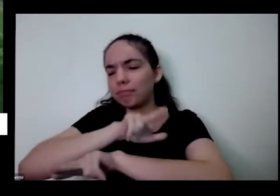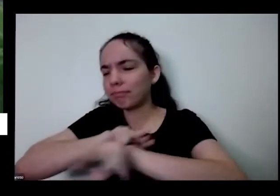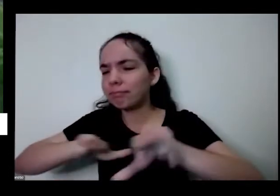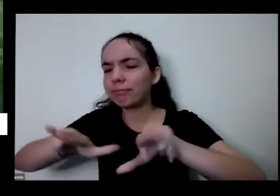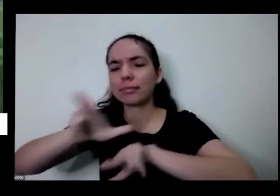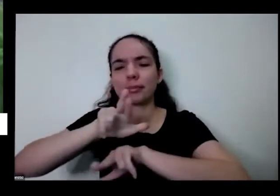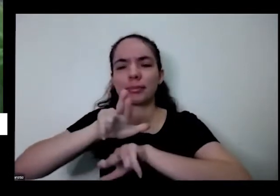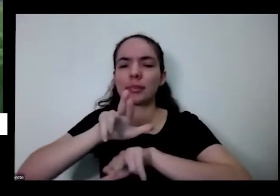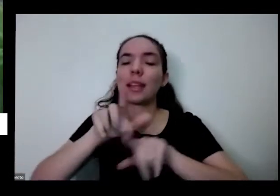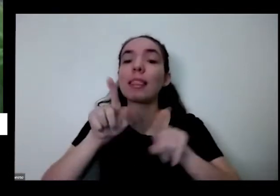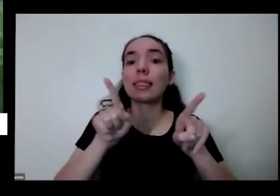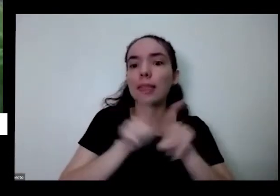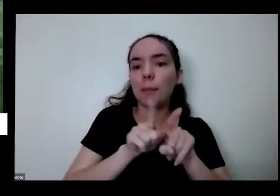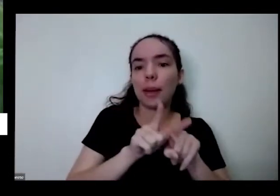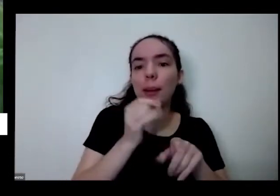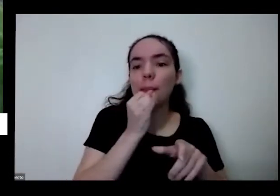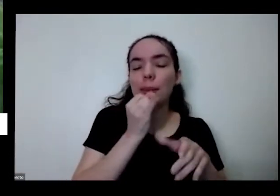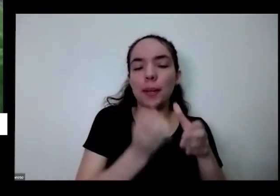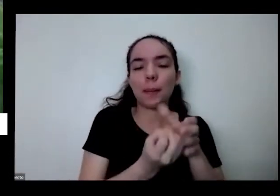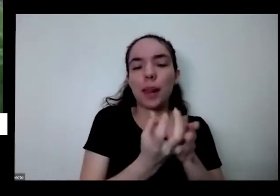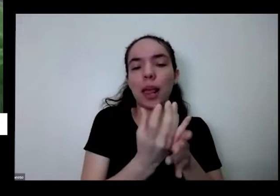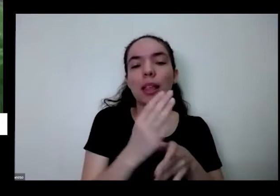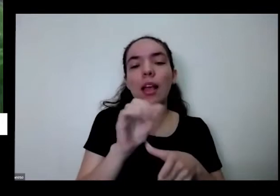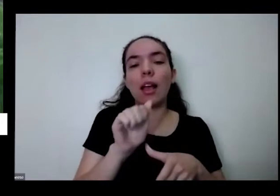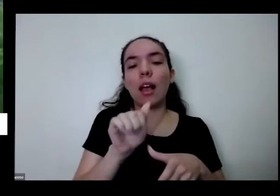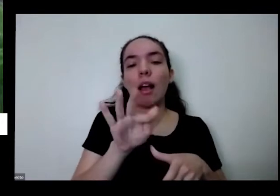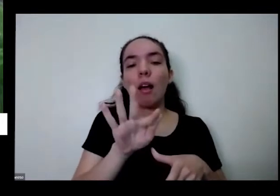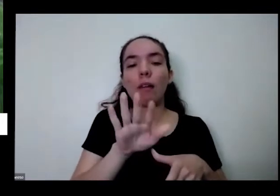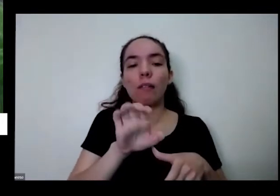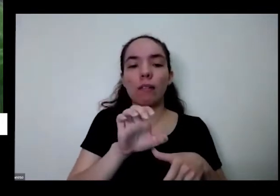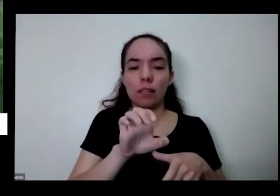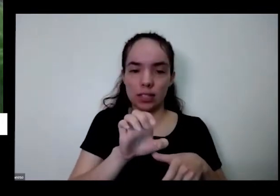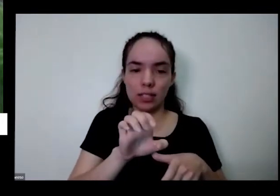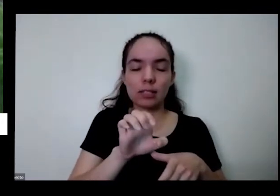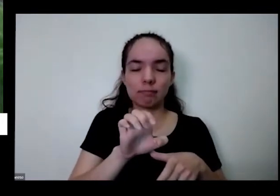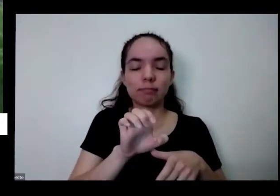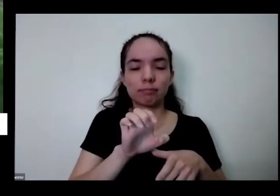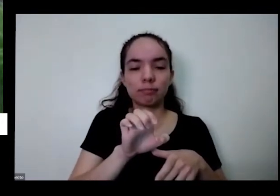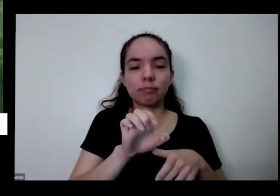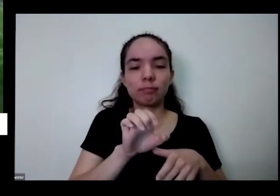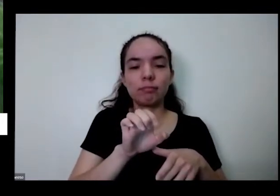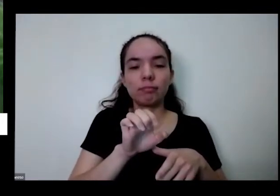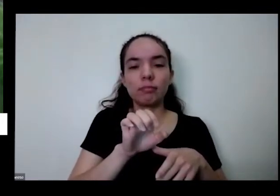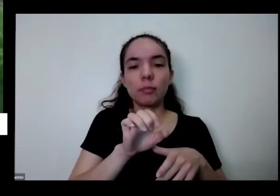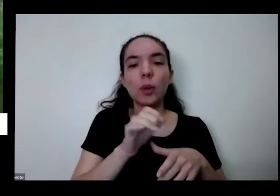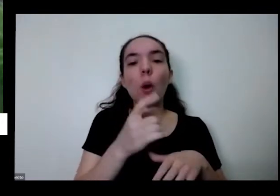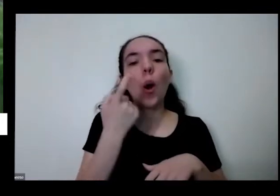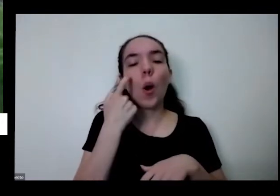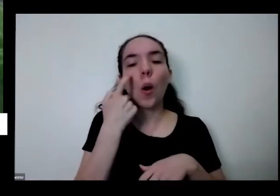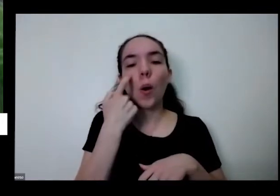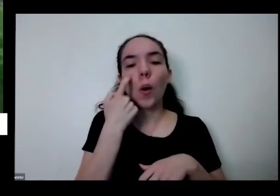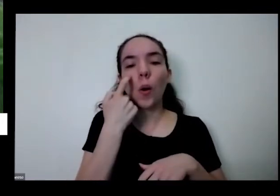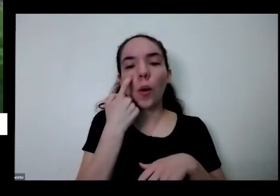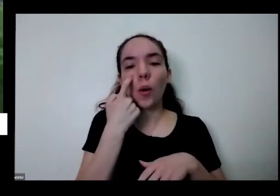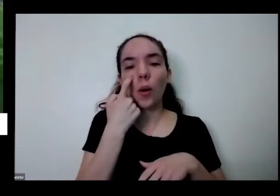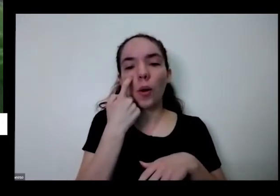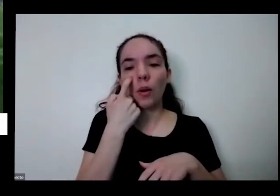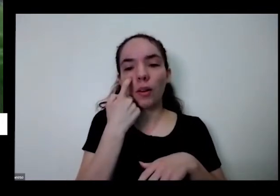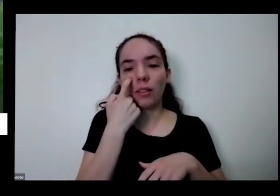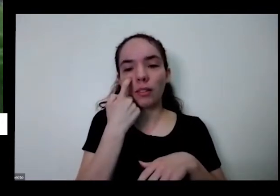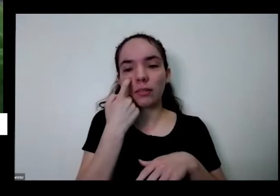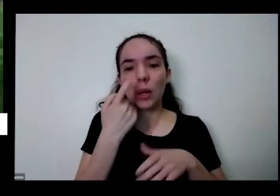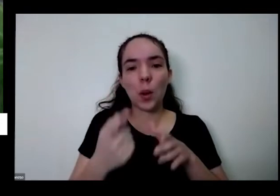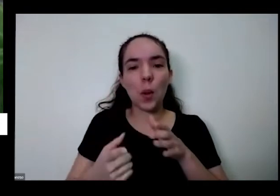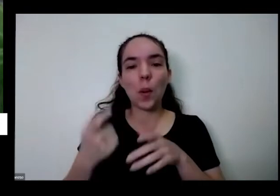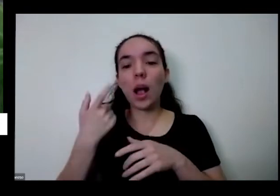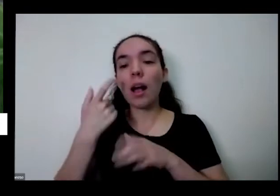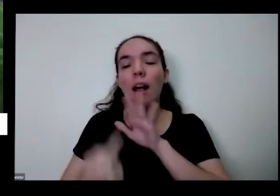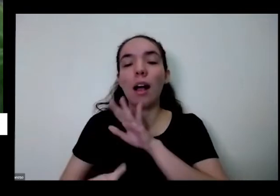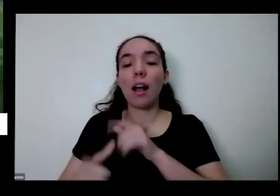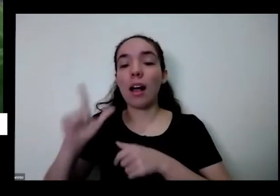né eu tenho aqui alface aqui ó você para você daquele alfacinha aquela Mudinha de alface lisa